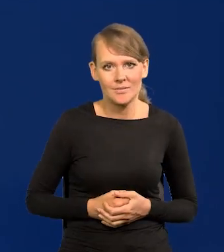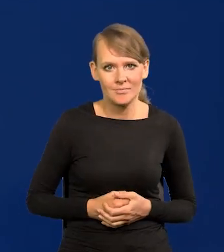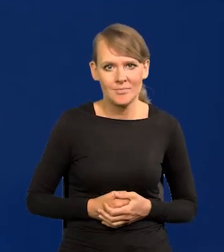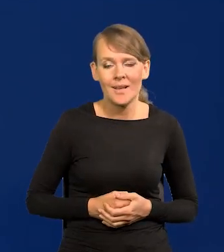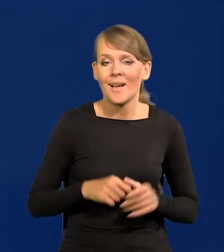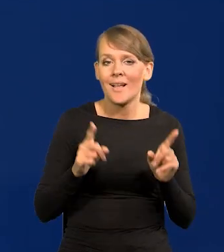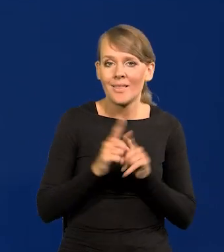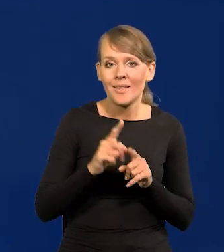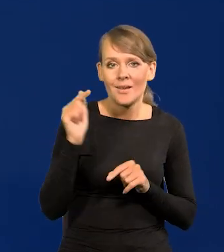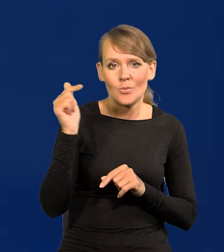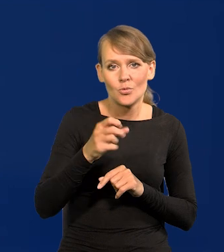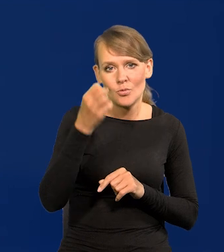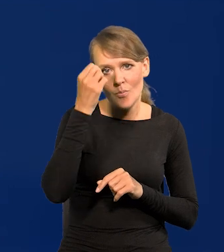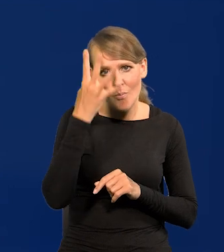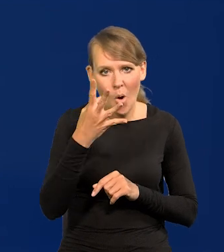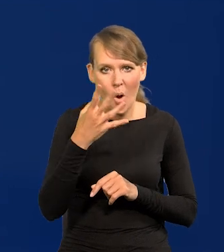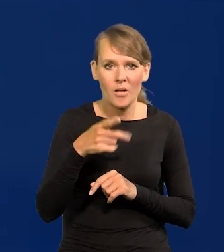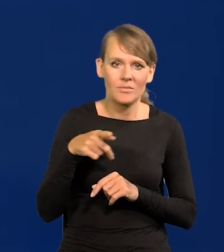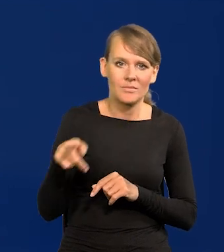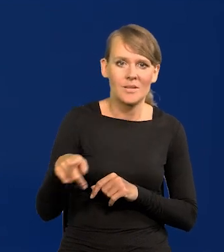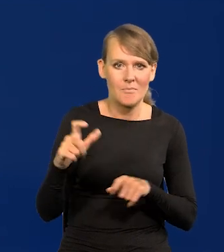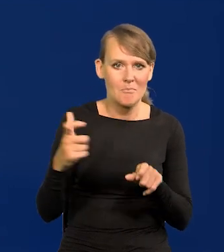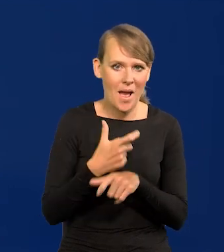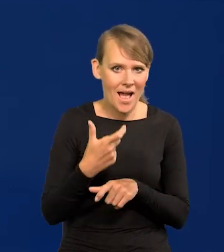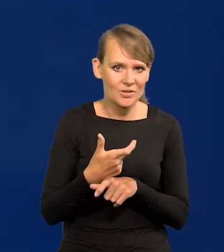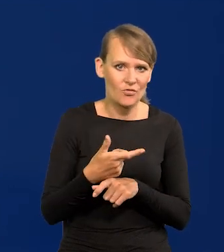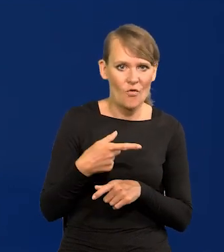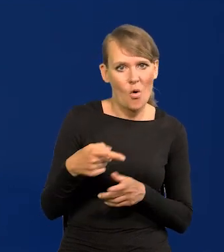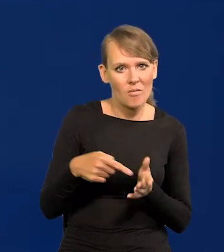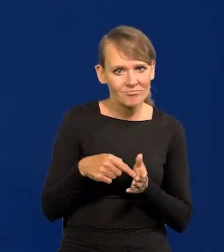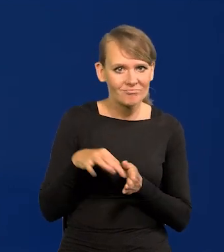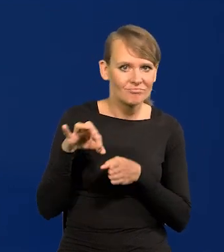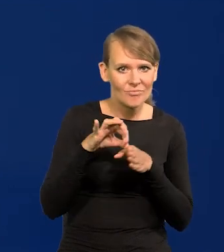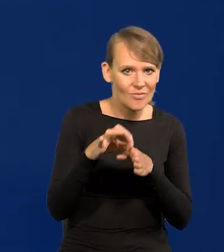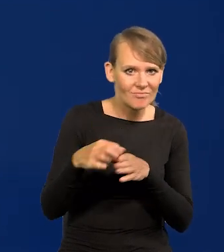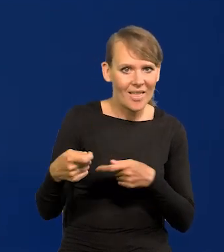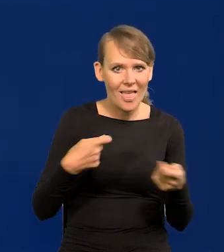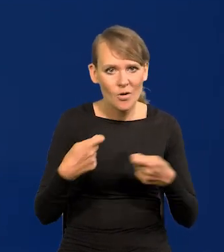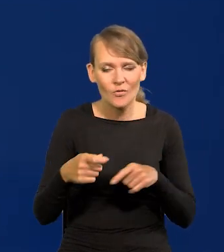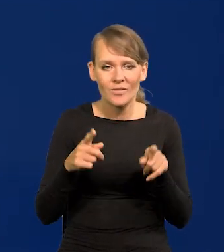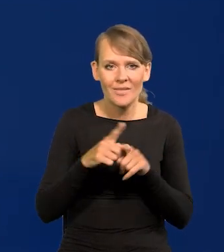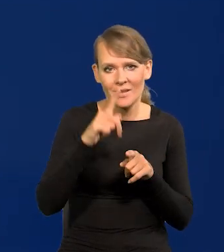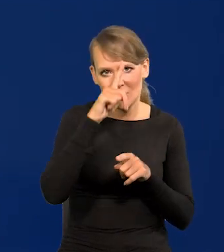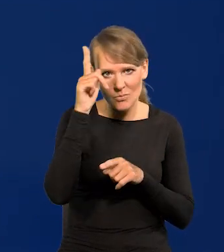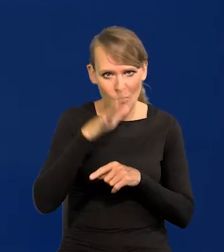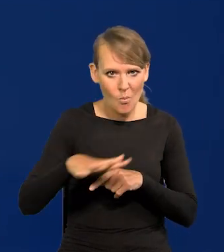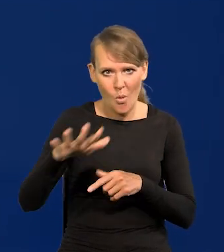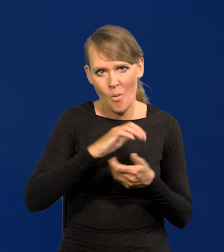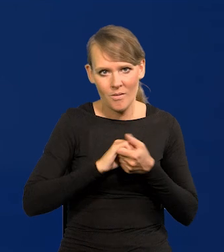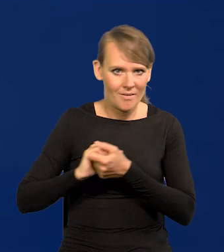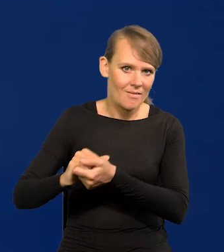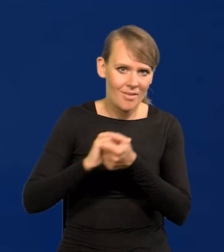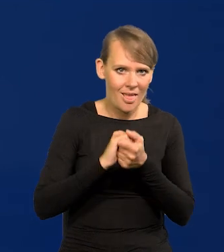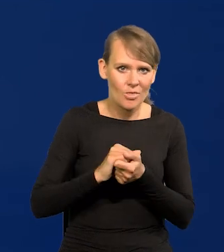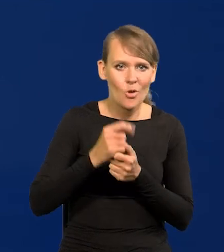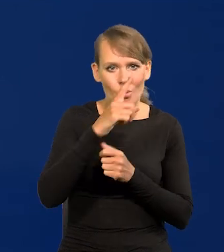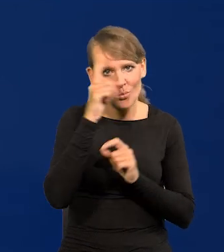ale też mądre kierownictwo państwowe, no i jakaś taka w miarę jedność społeczna. Ludzie są nakierowani na dobro kraju.